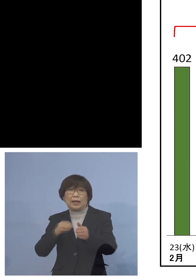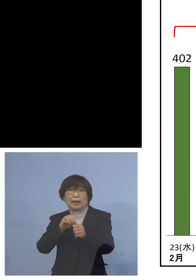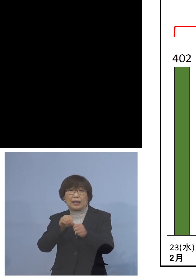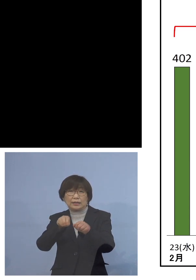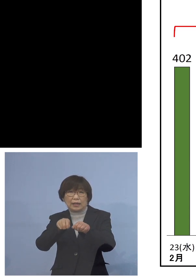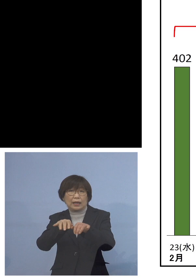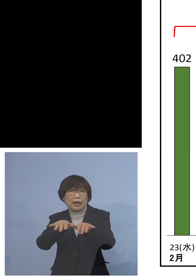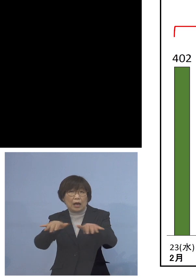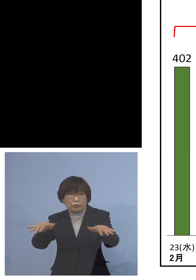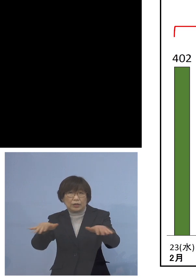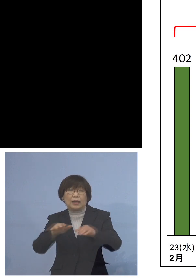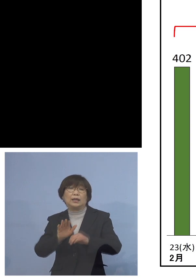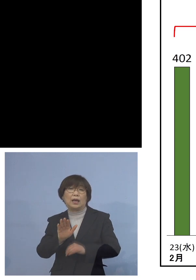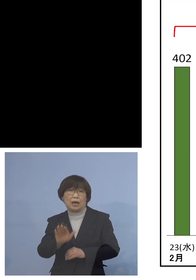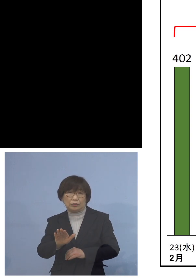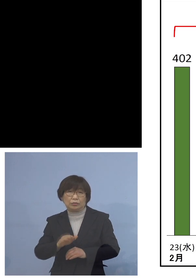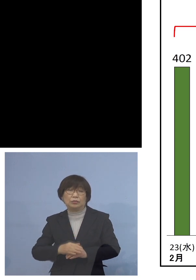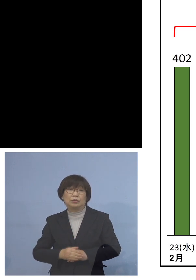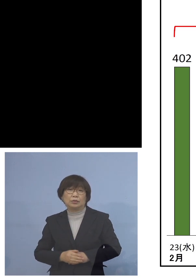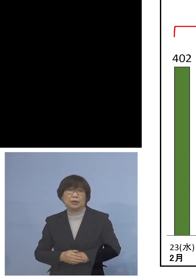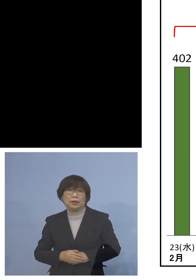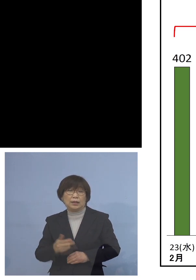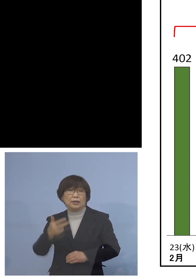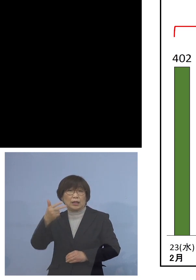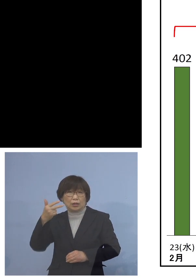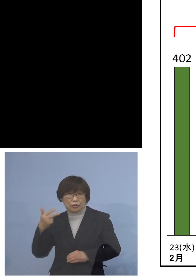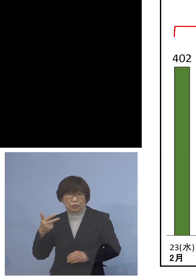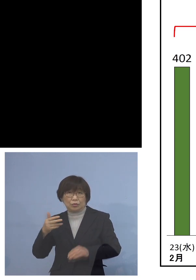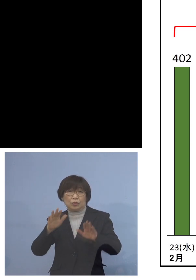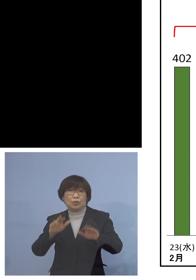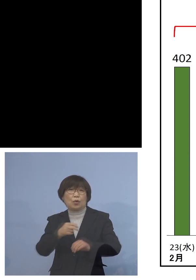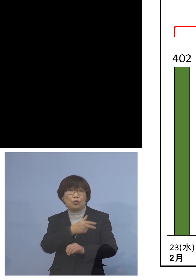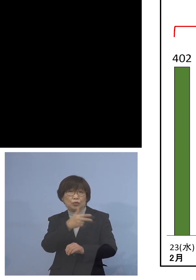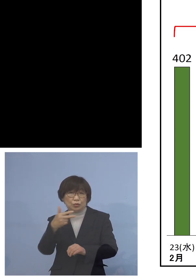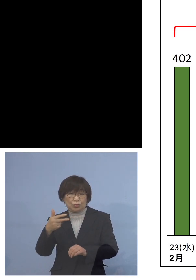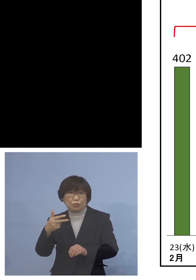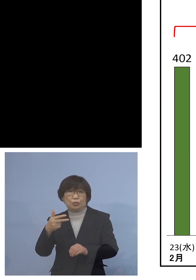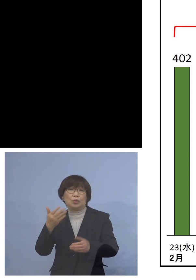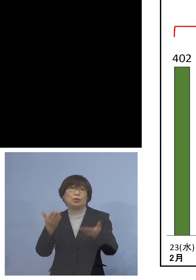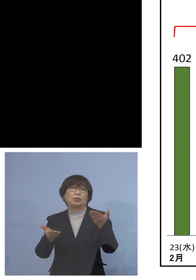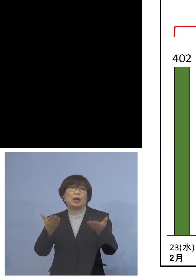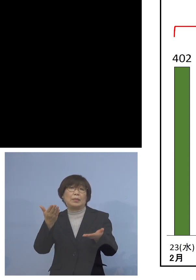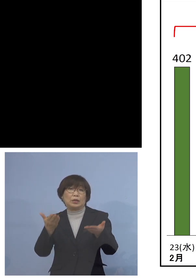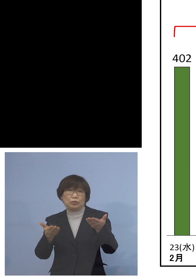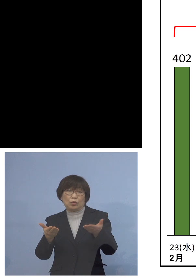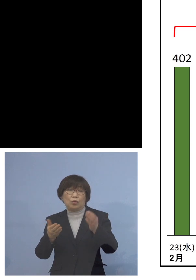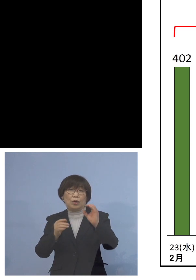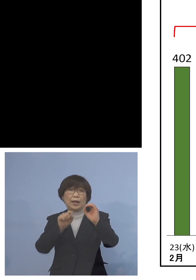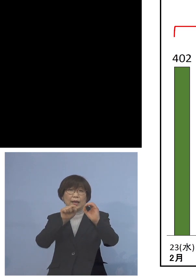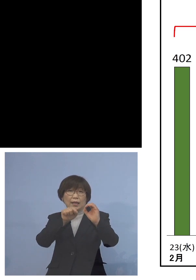しかし先週と今週のこの1週間の対比 比べると0.84ということで